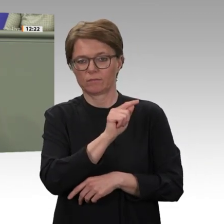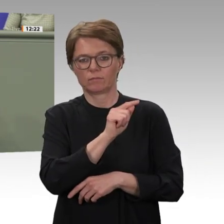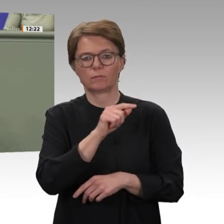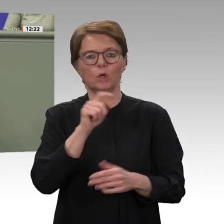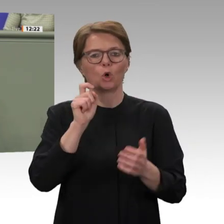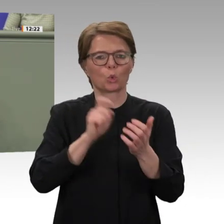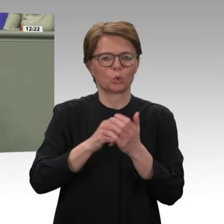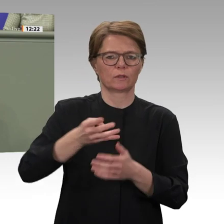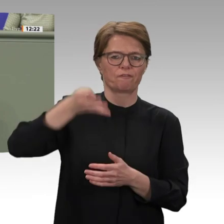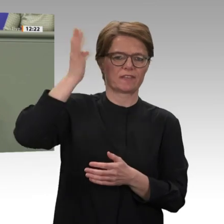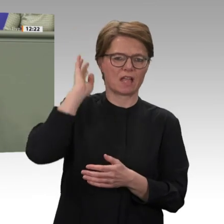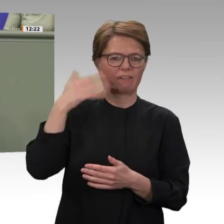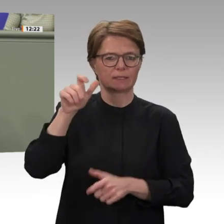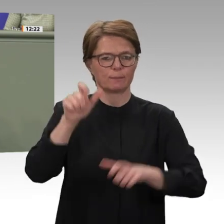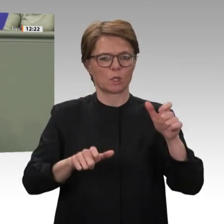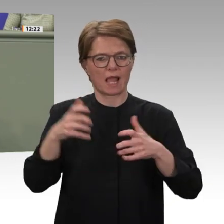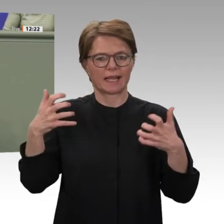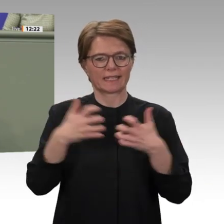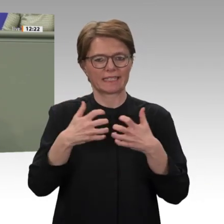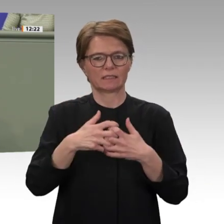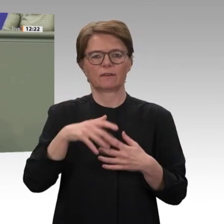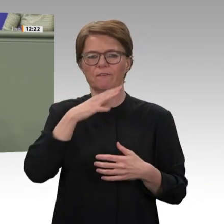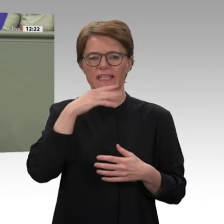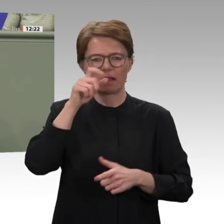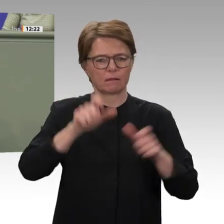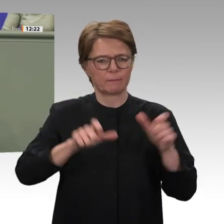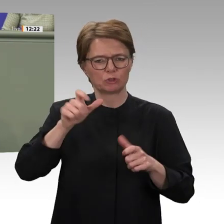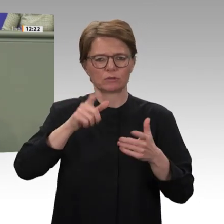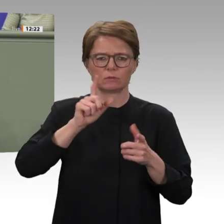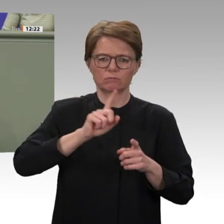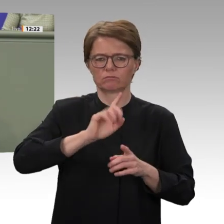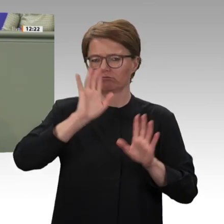keine Frage, ob wir unser Engagement verlängern, sondern nur noch, wie wir es verlängern.